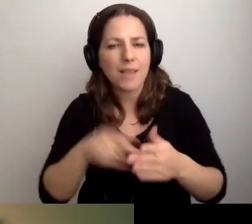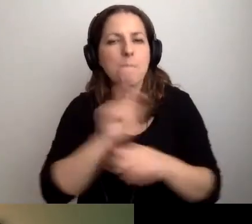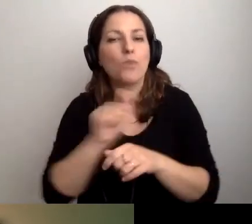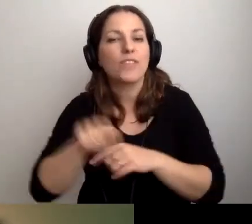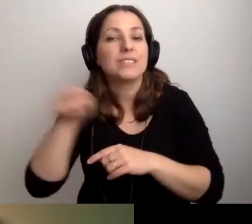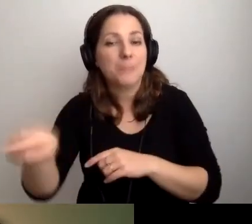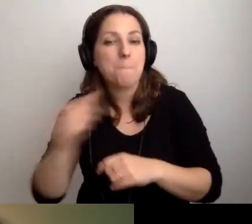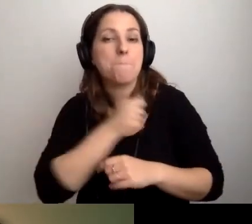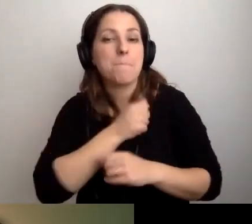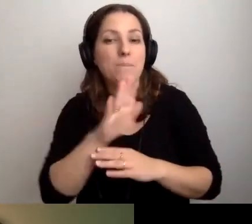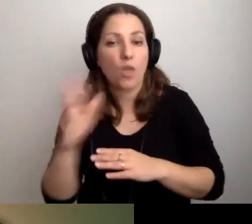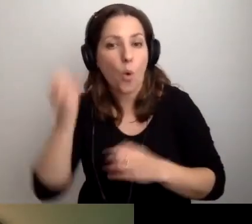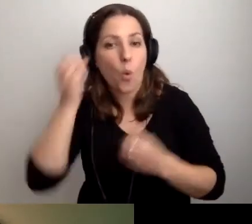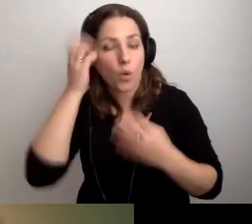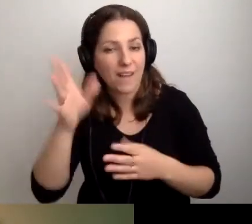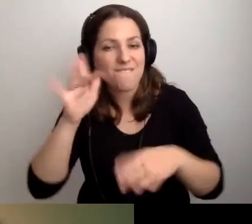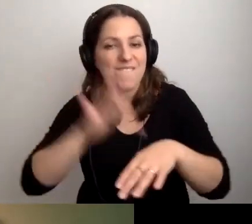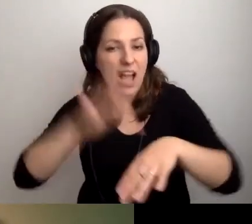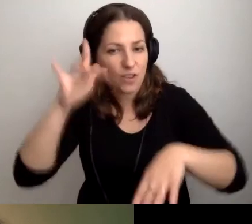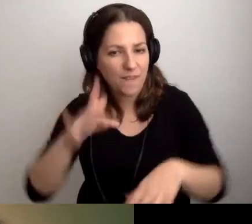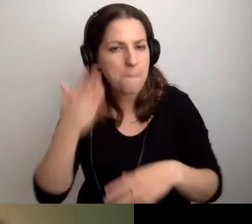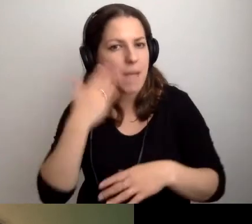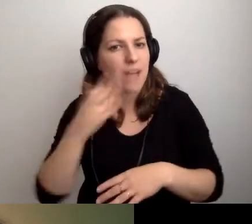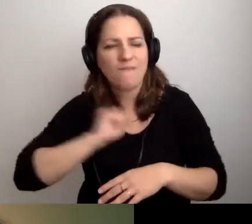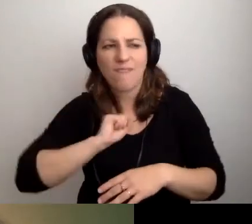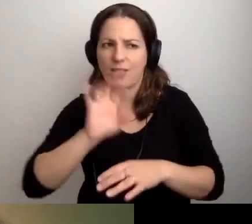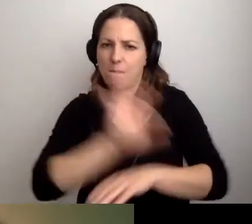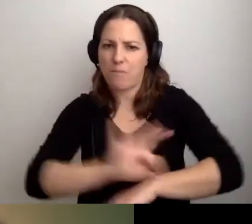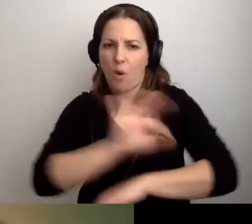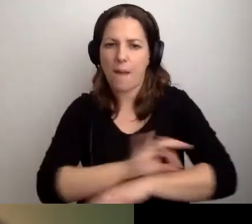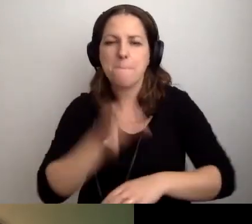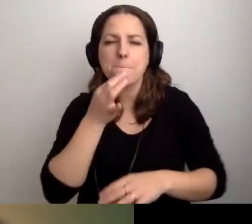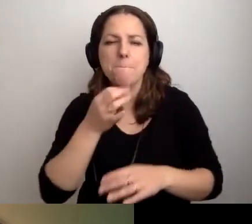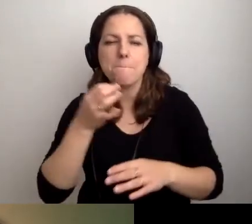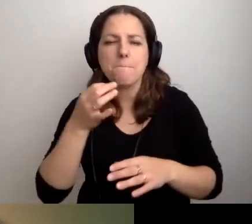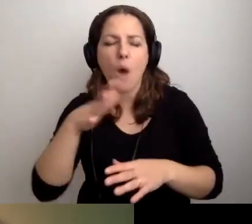Kultura Wrażliwa też spotkała się z bibliotekami. To bardzo fajny małopolski samorządowy projekt.